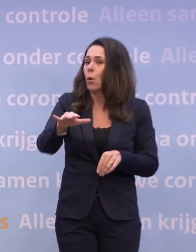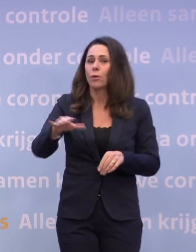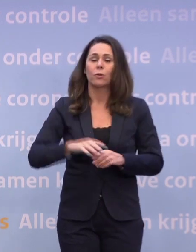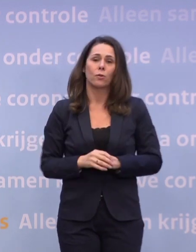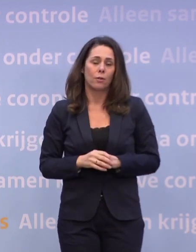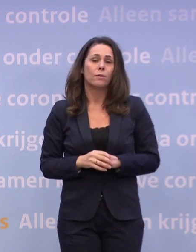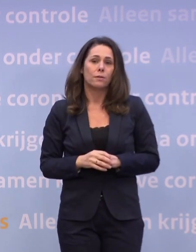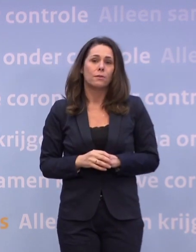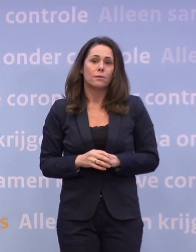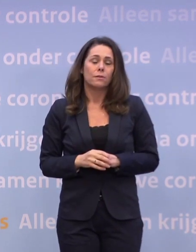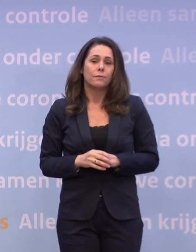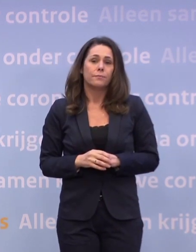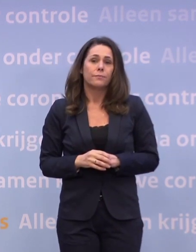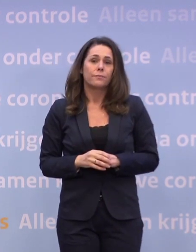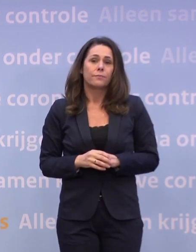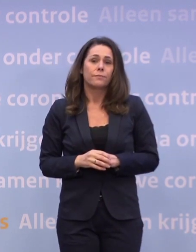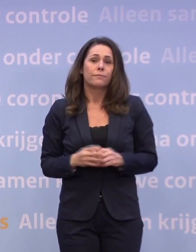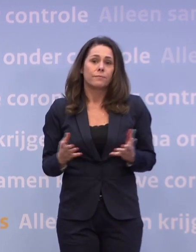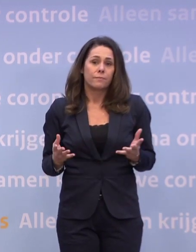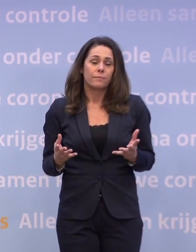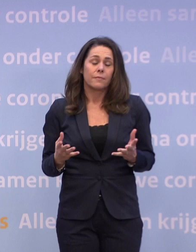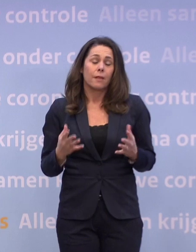En we hadden natuurlijk gewoon ook op meer gehoopt.